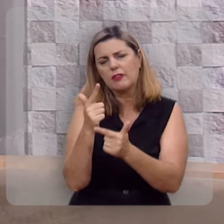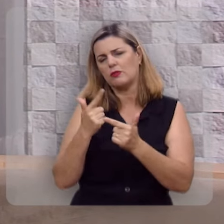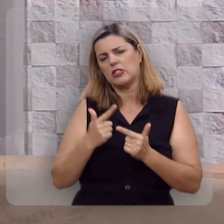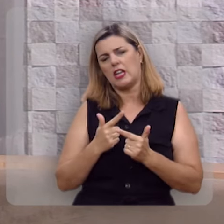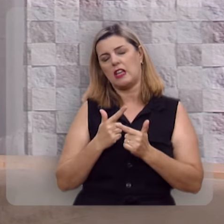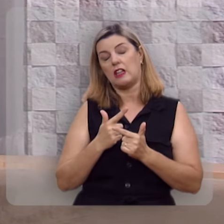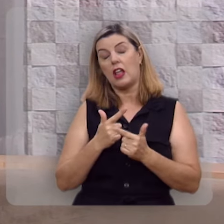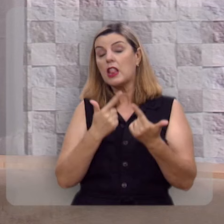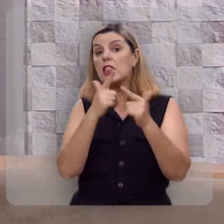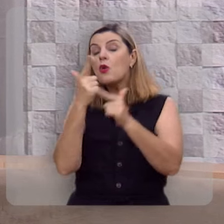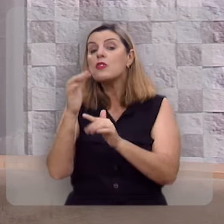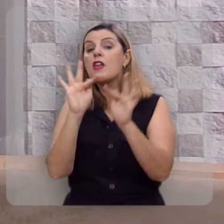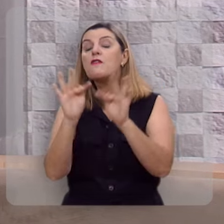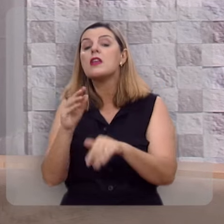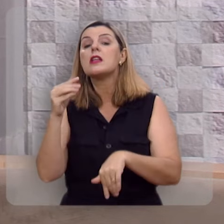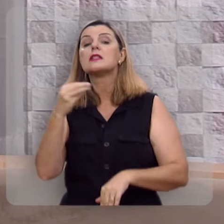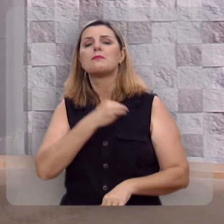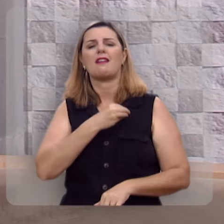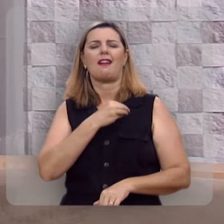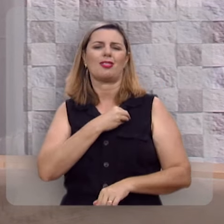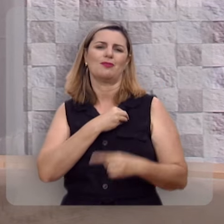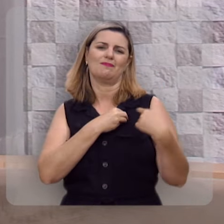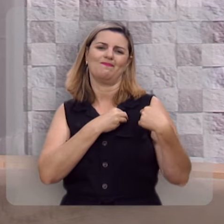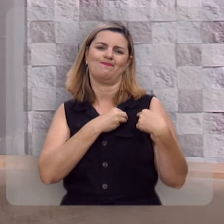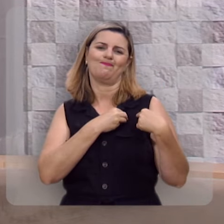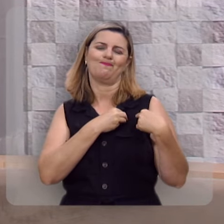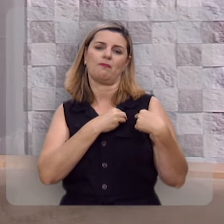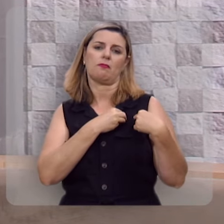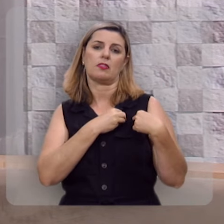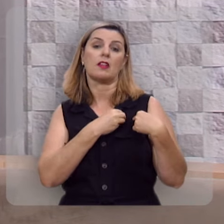Não há felicidade no pecado.